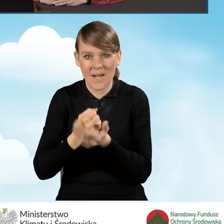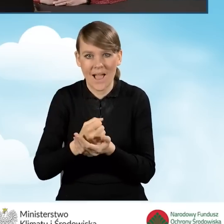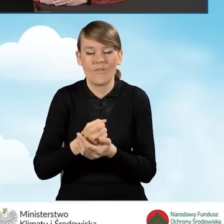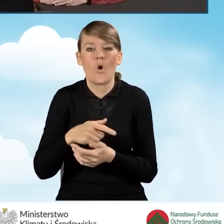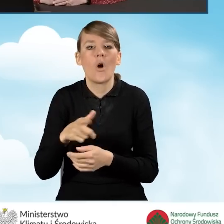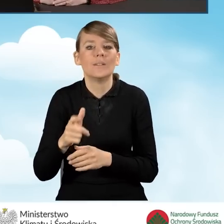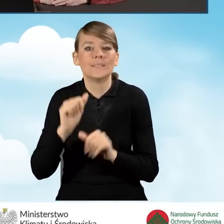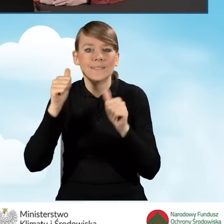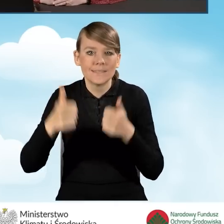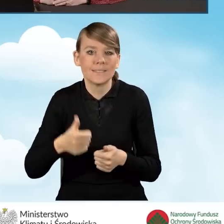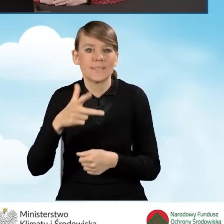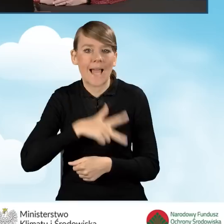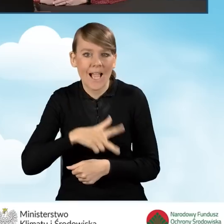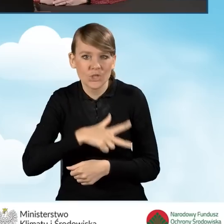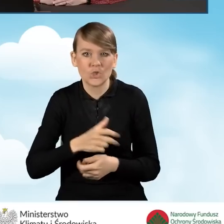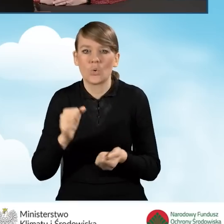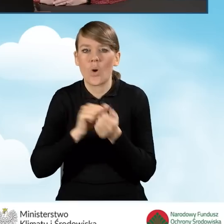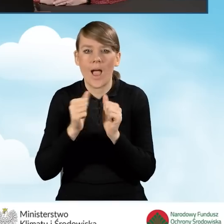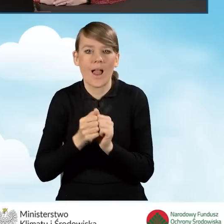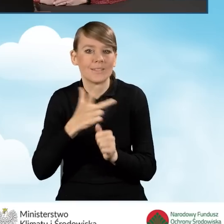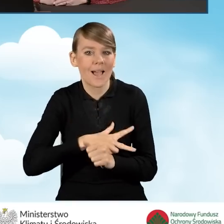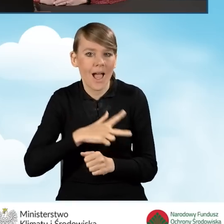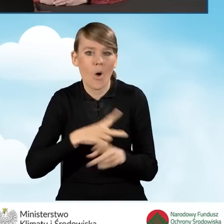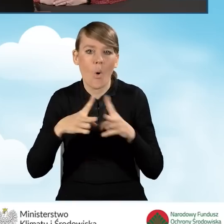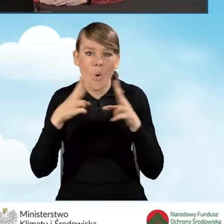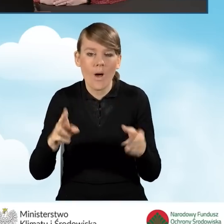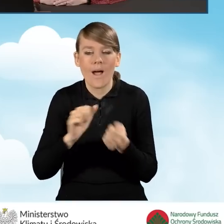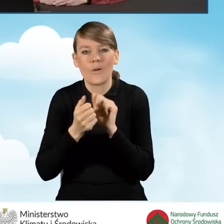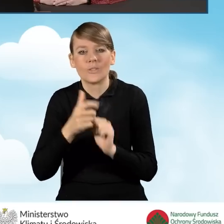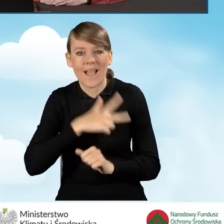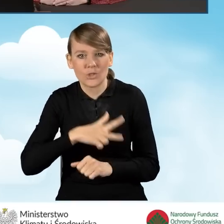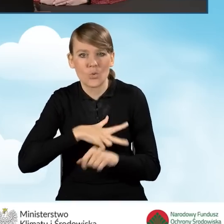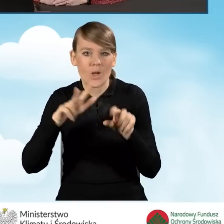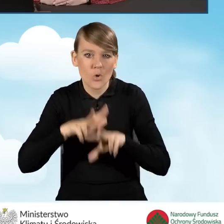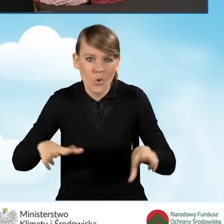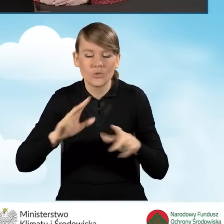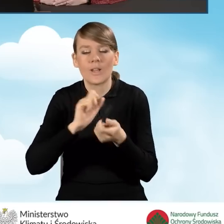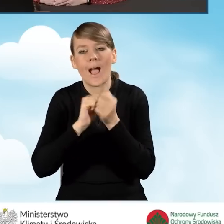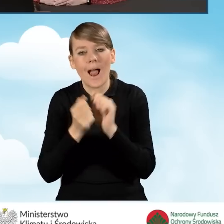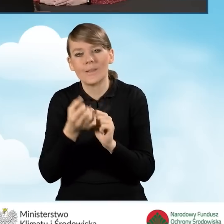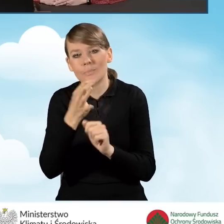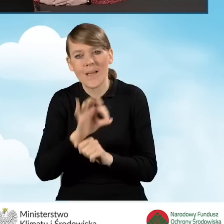zasiłku stałego, zasiłku okresowego, zasiłku rodzinnego lub specjalnego zasiłku opiekuńczego.